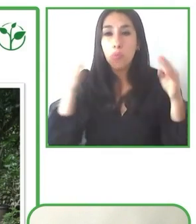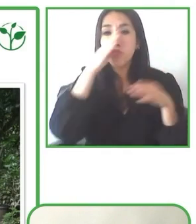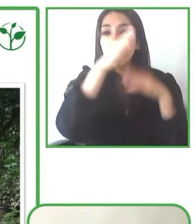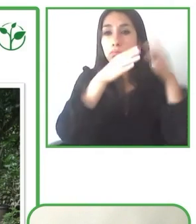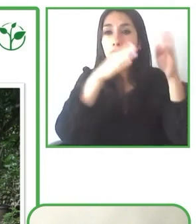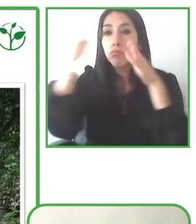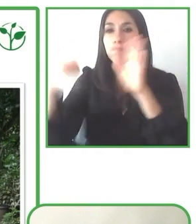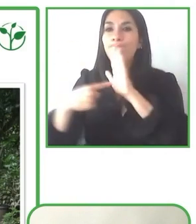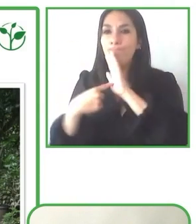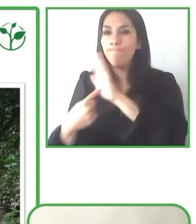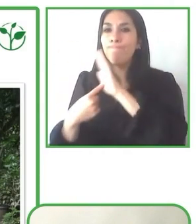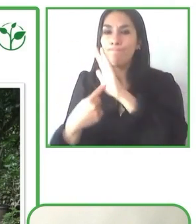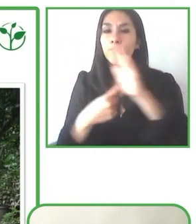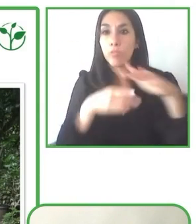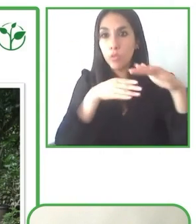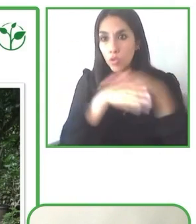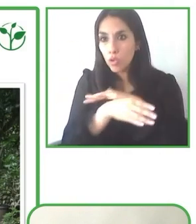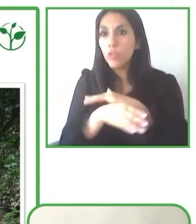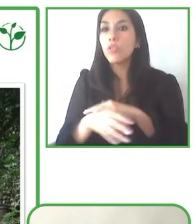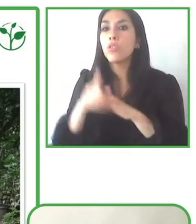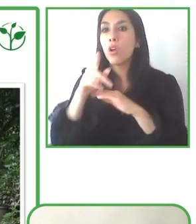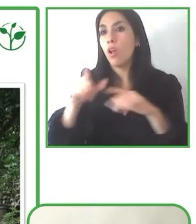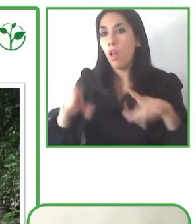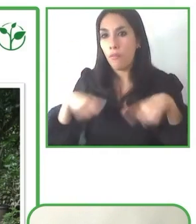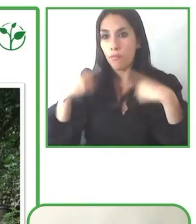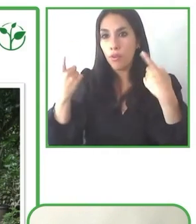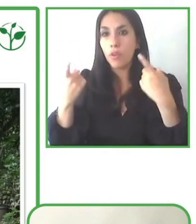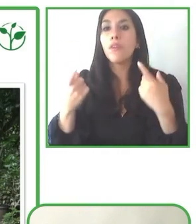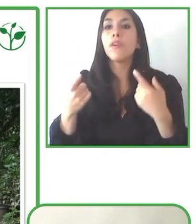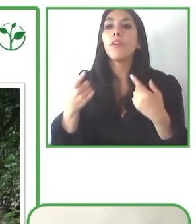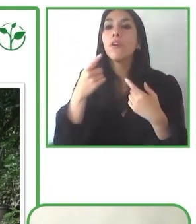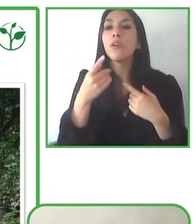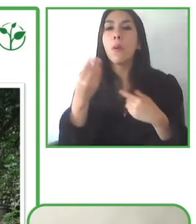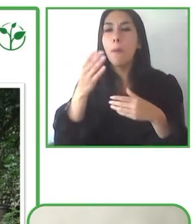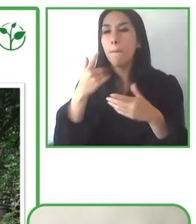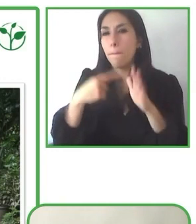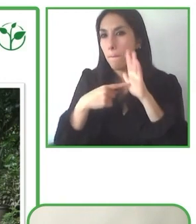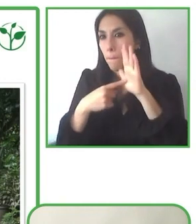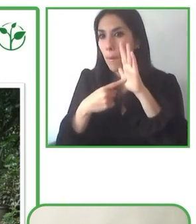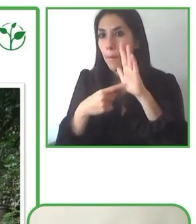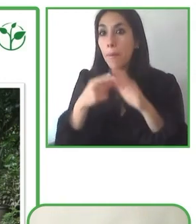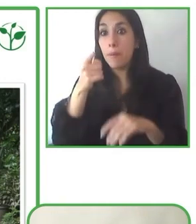calidad de vida y sobre todo, la experiencia de las personas con discapacidad en el